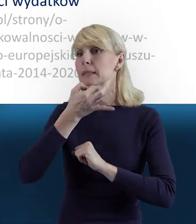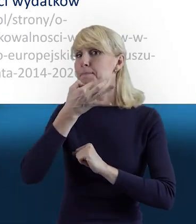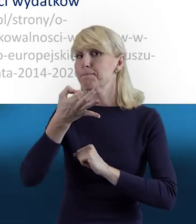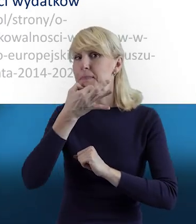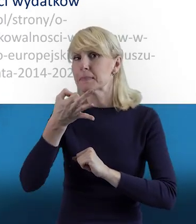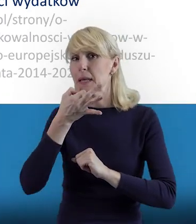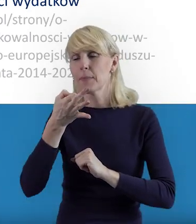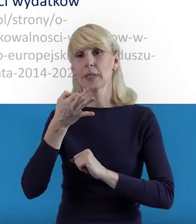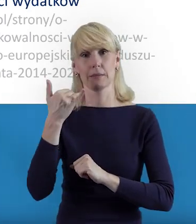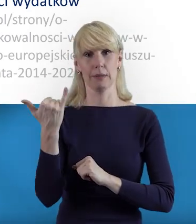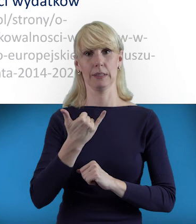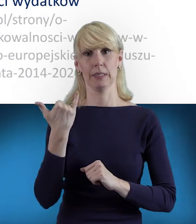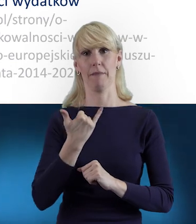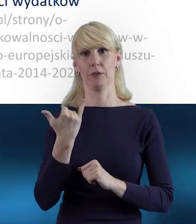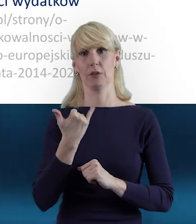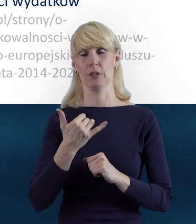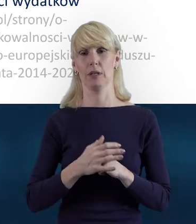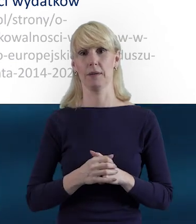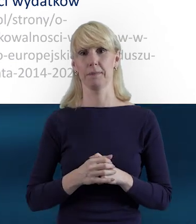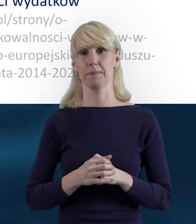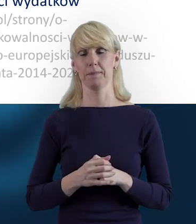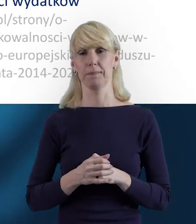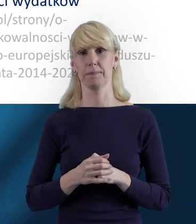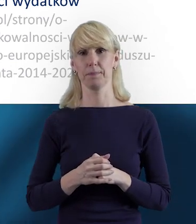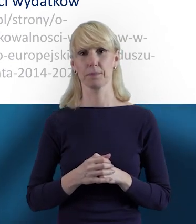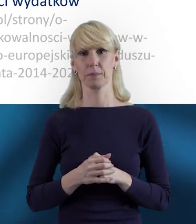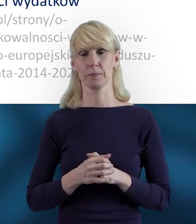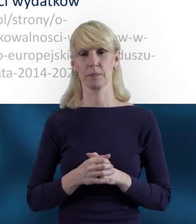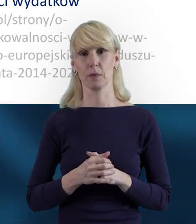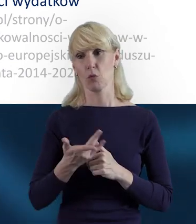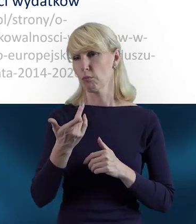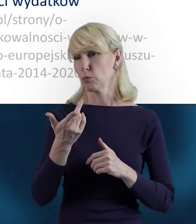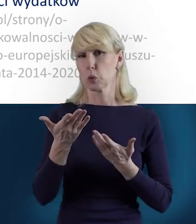w każdej sytuacji, jakiejś trudności, jakiegoś niezrozumienia.